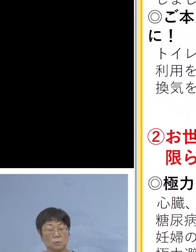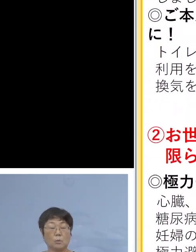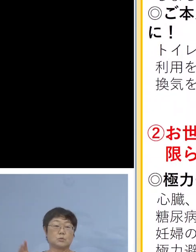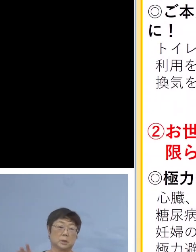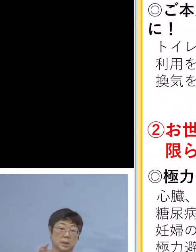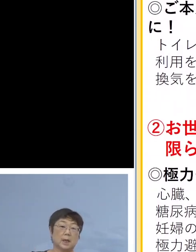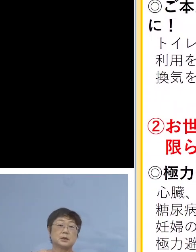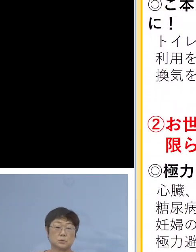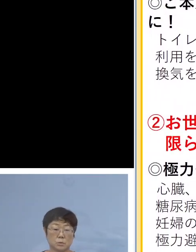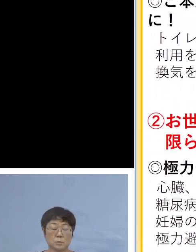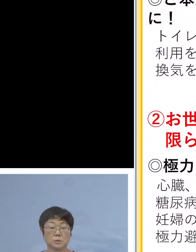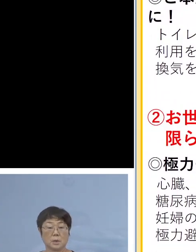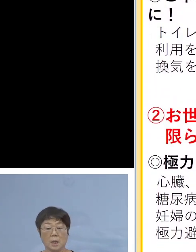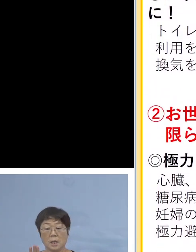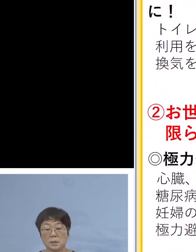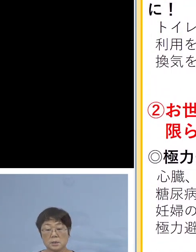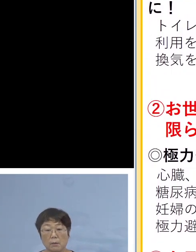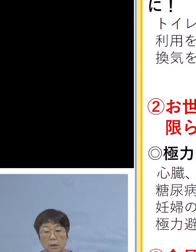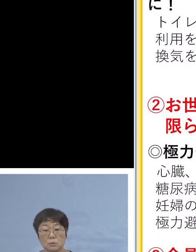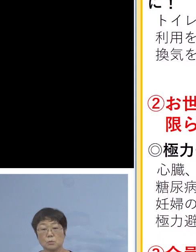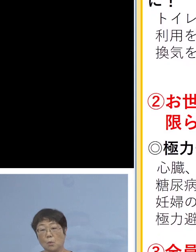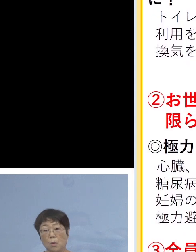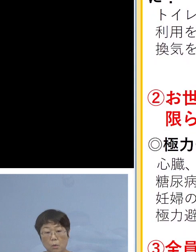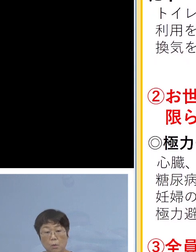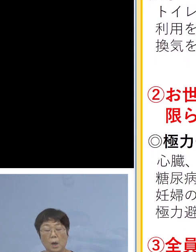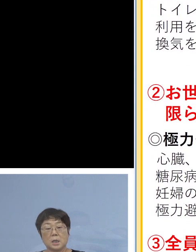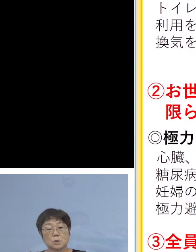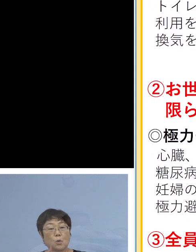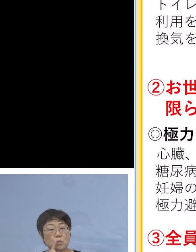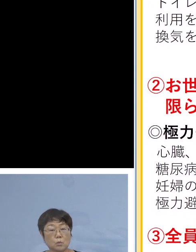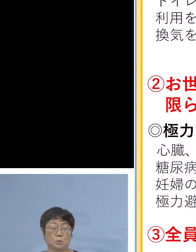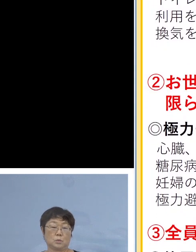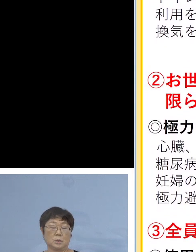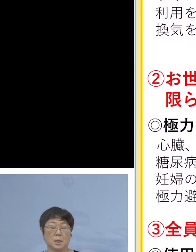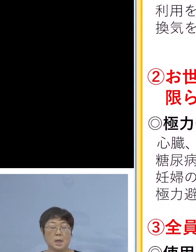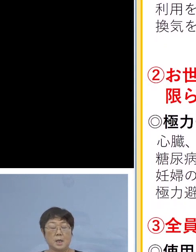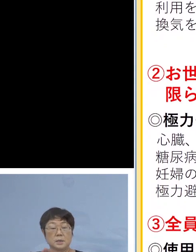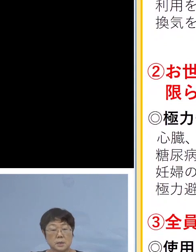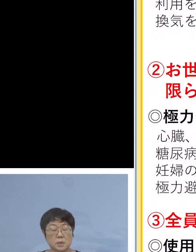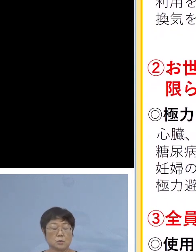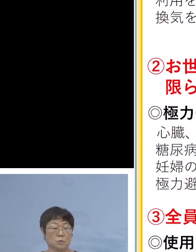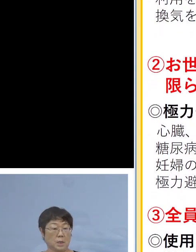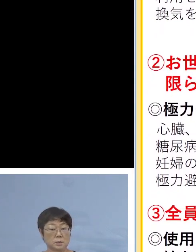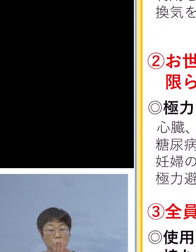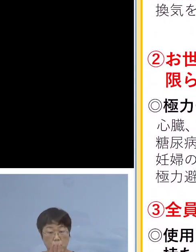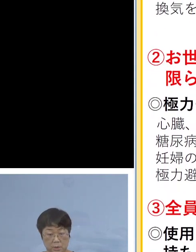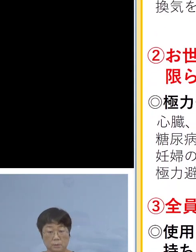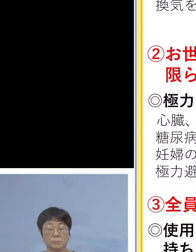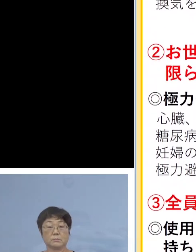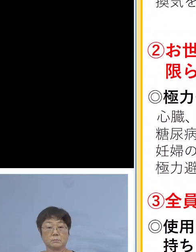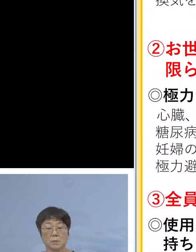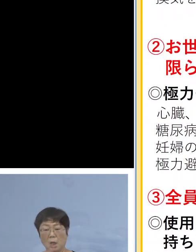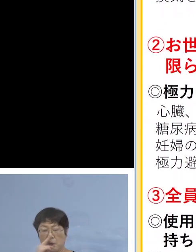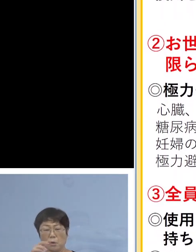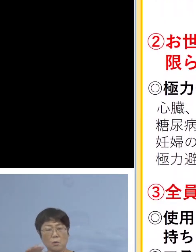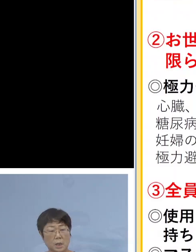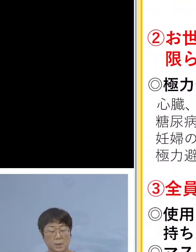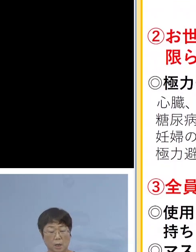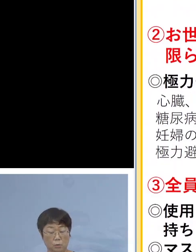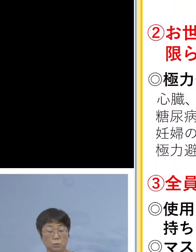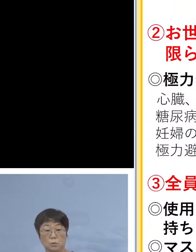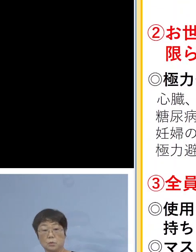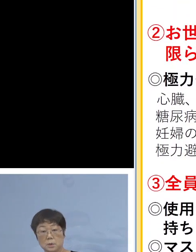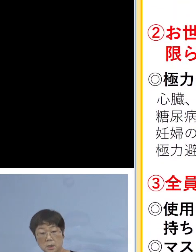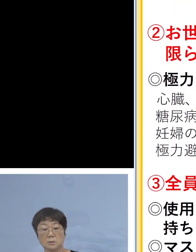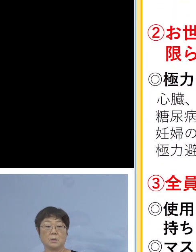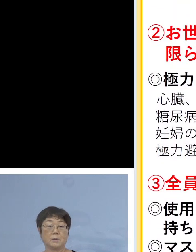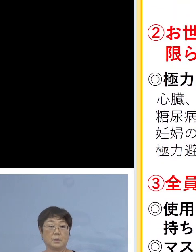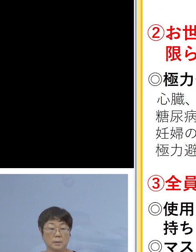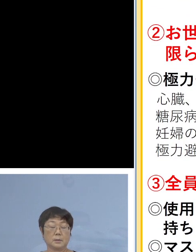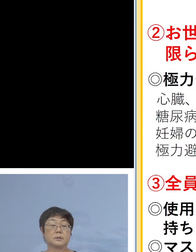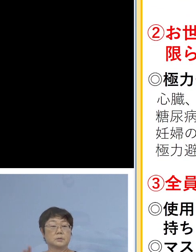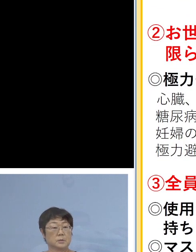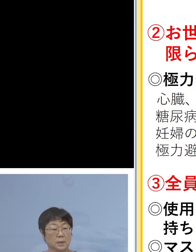手で触れる共有部分の消毒、接触感染の防止 また汚れたシーツ、衣類こうしたものをこまめに洗濯を